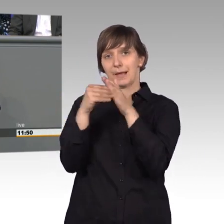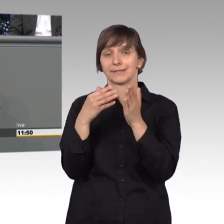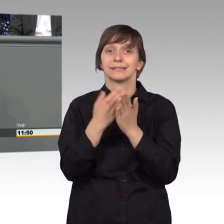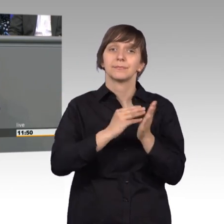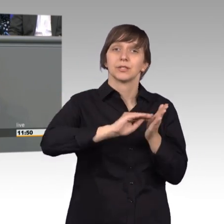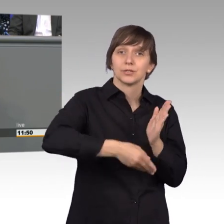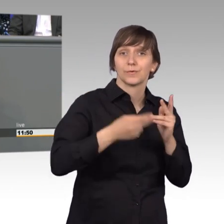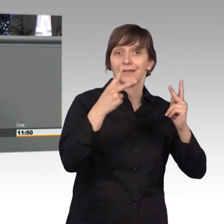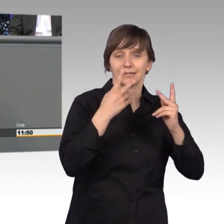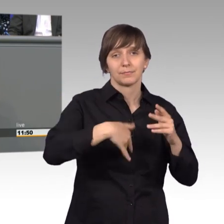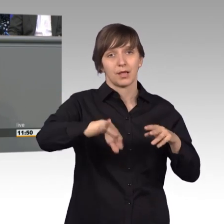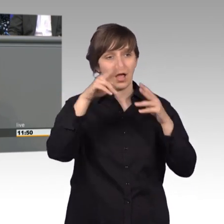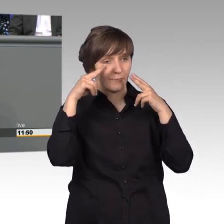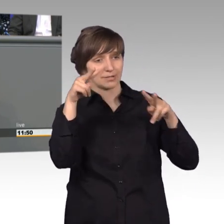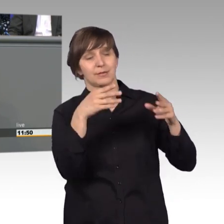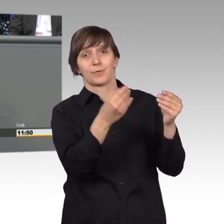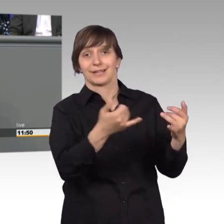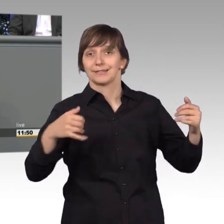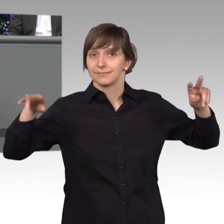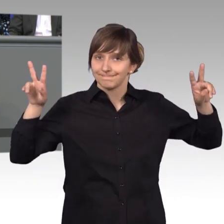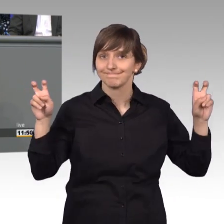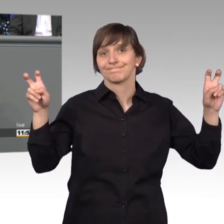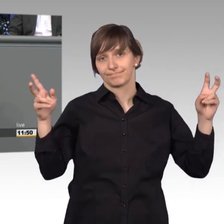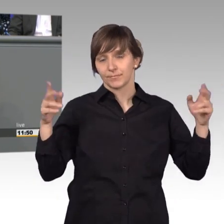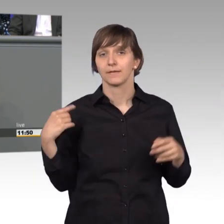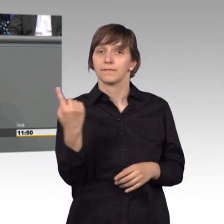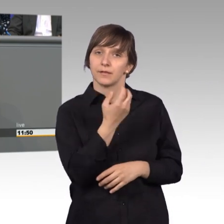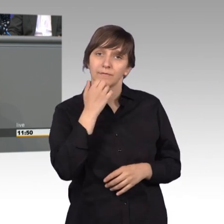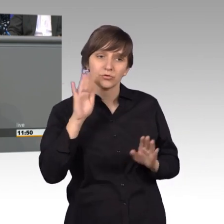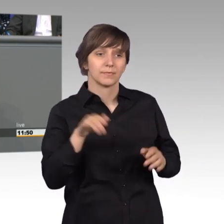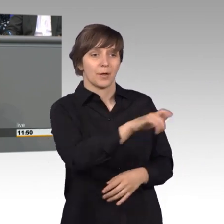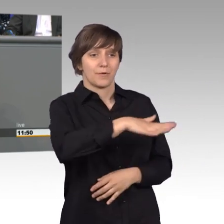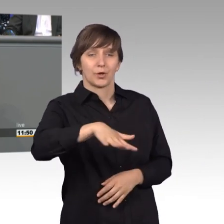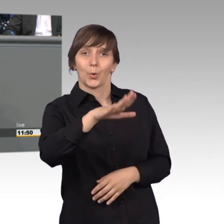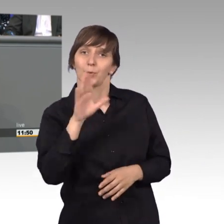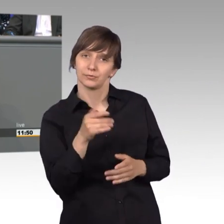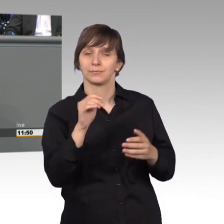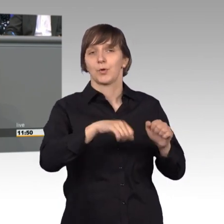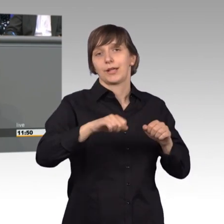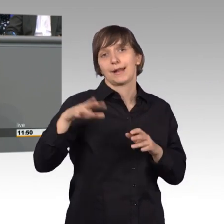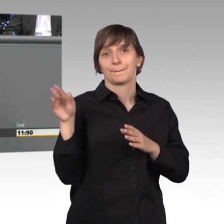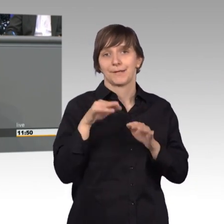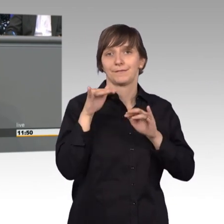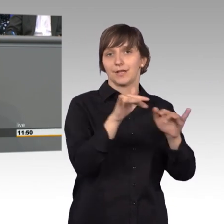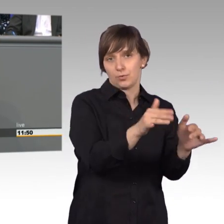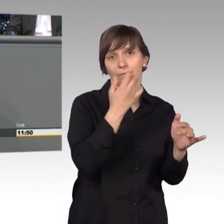Aufmerksamkeit. Und jetzt ein Zitat: Wir wollen die Mitwirkungsmöglichkeiten der Bevölkerung an der demokratischen Willensbildung stärken. Dazu werden